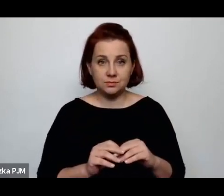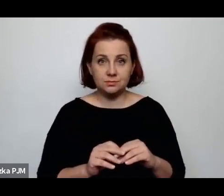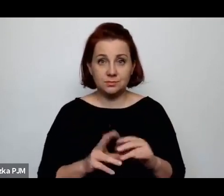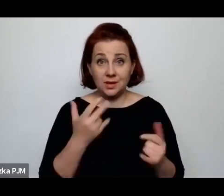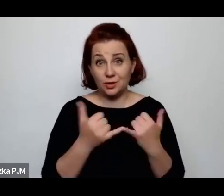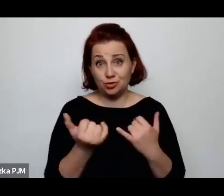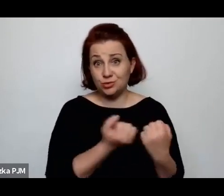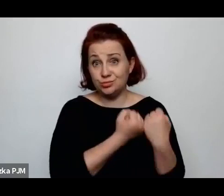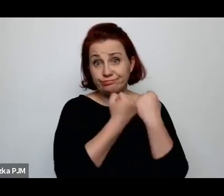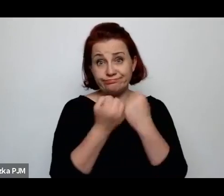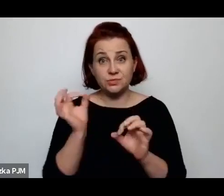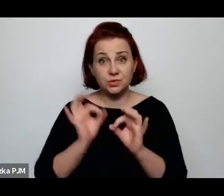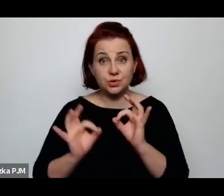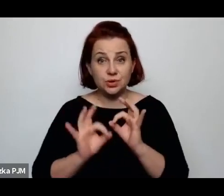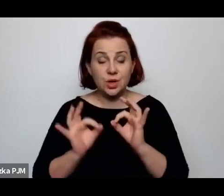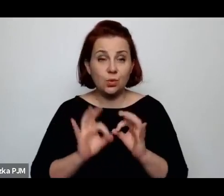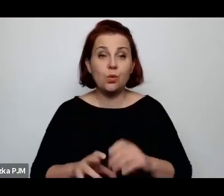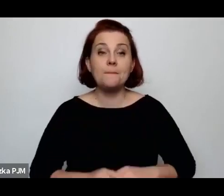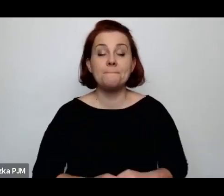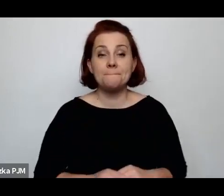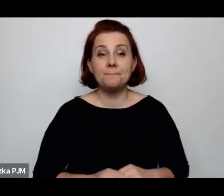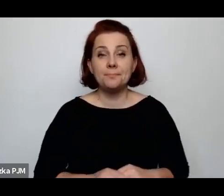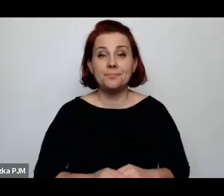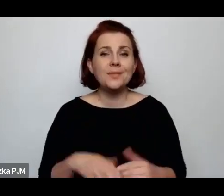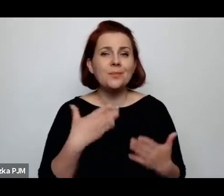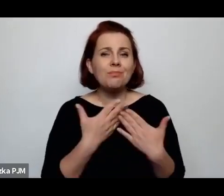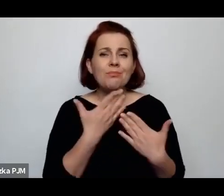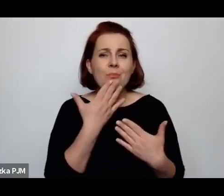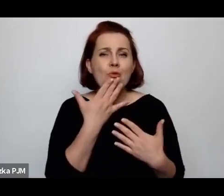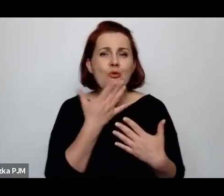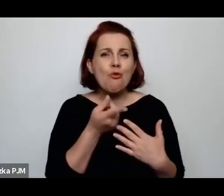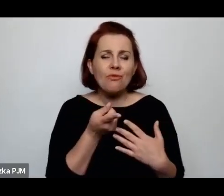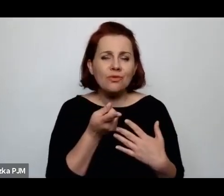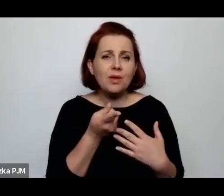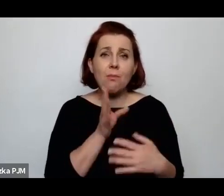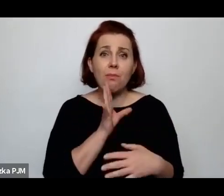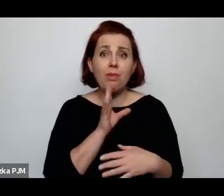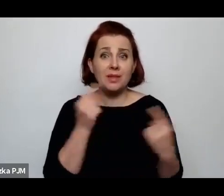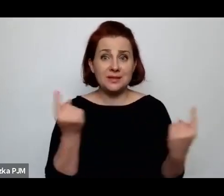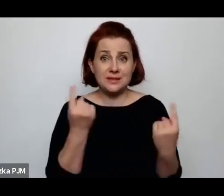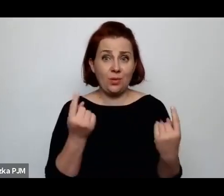Mówię o tym dlatego, że w podobnej sytuacji jesteśmy my tutaj w muzeum